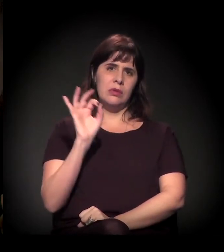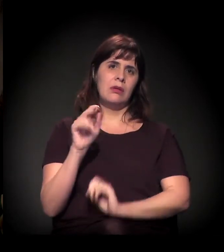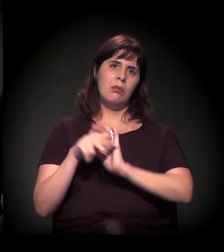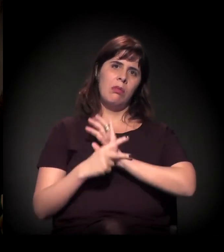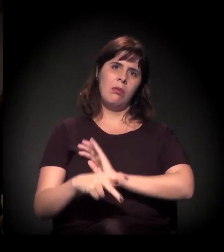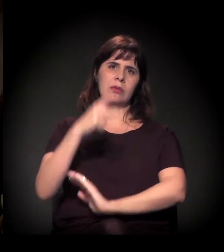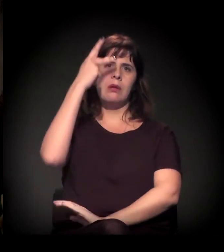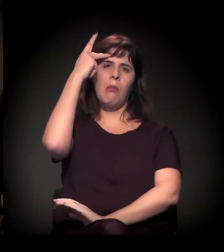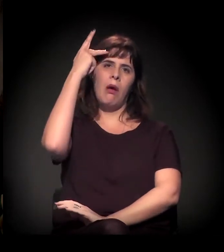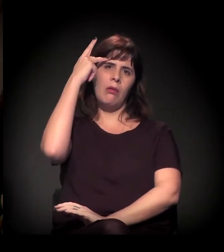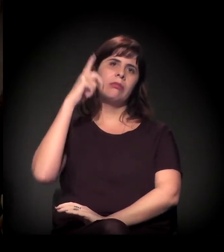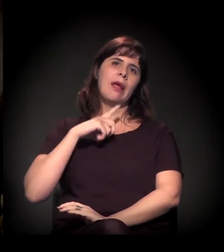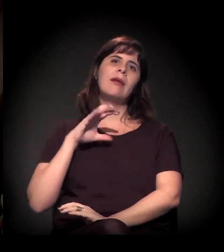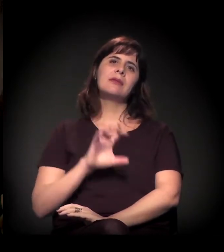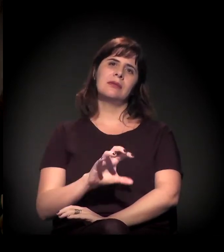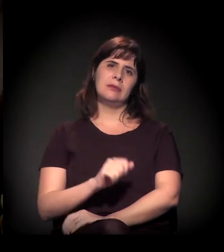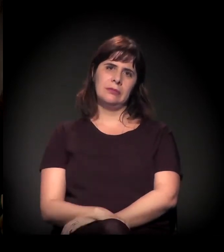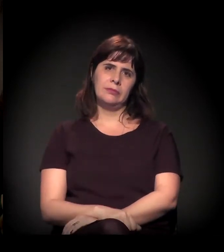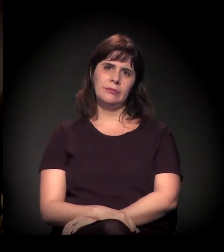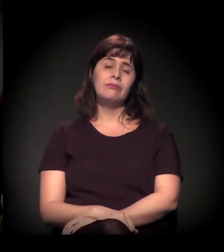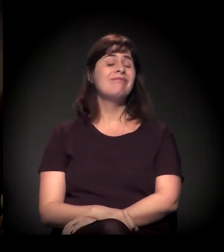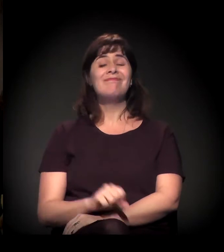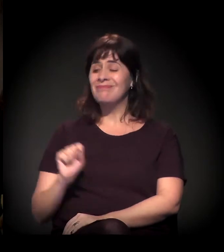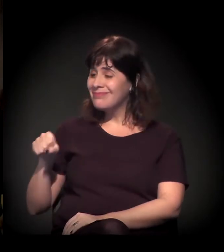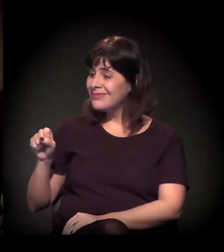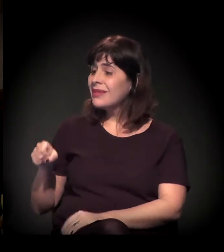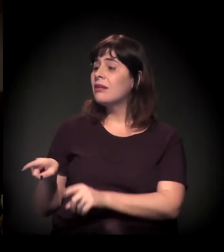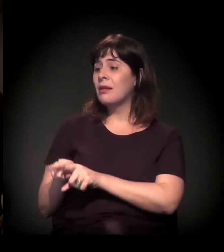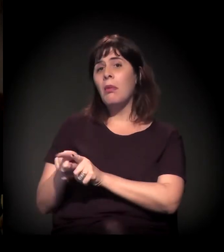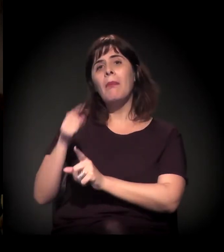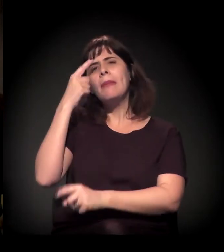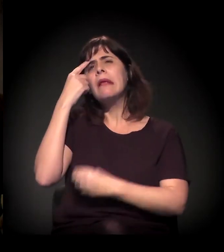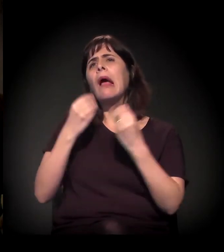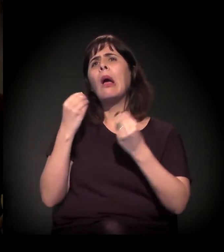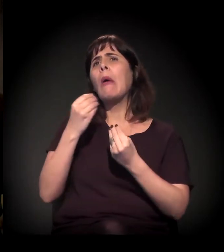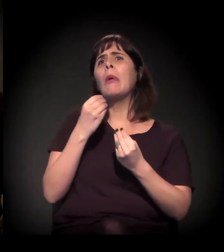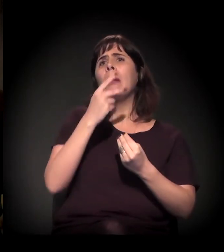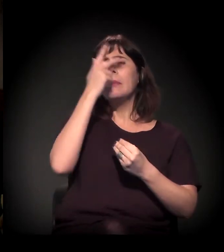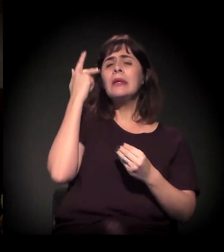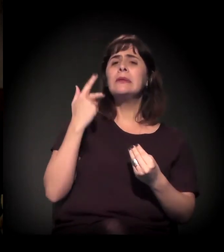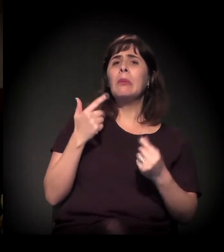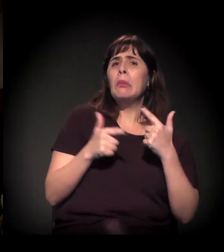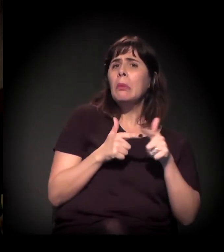Então. A conceituação do déficit habitacional da cidade é bastante difícil de fazer,